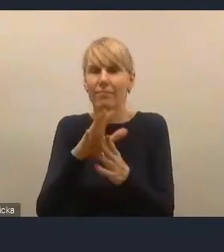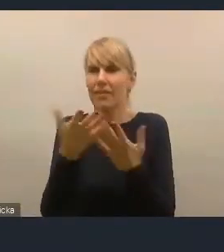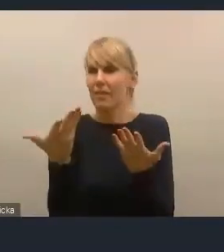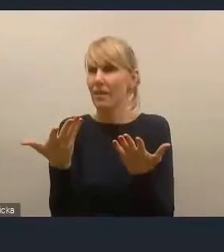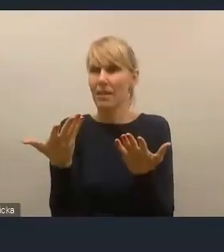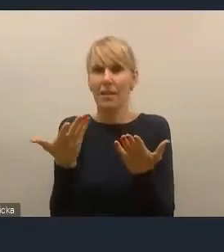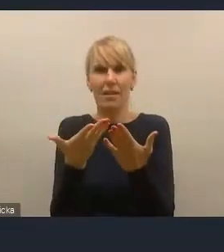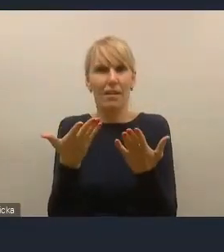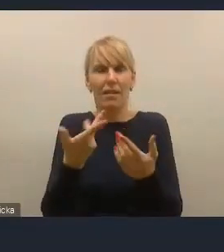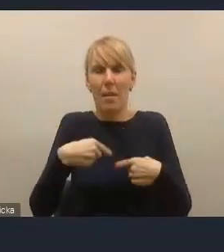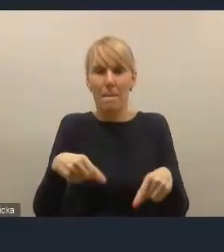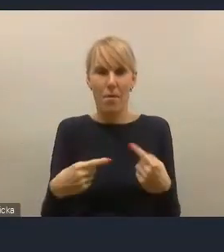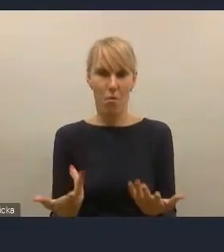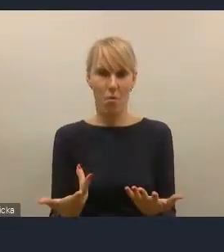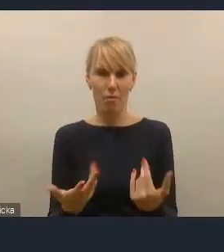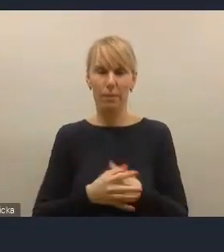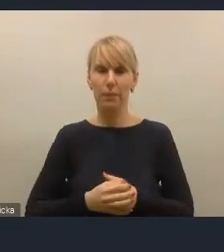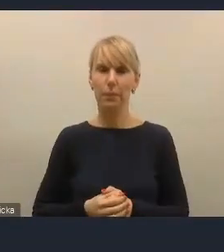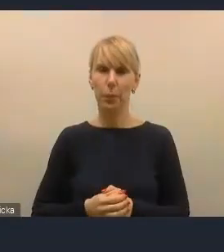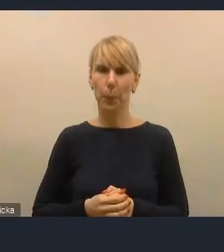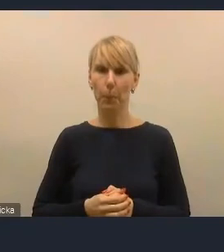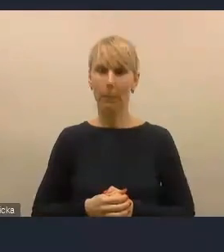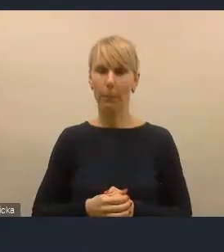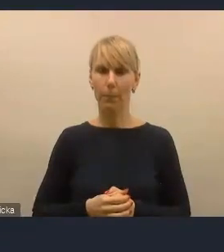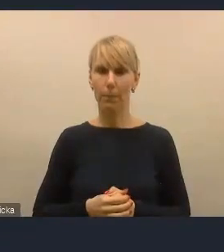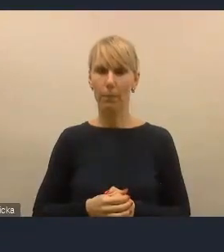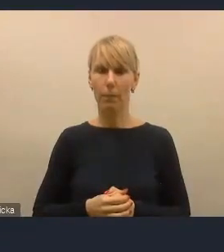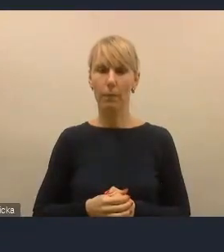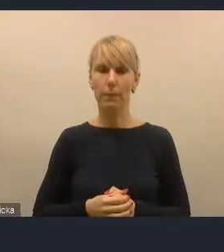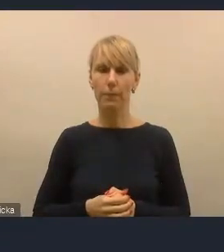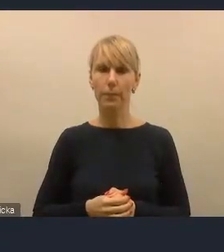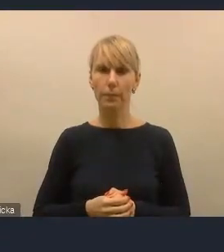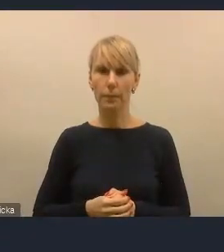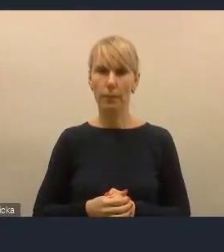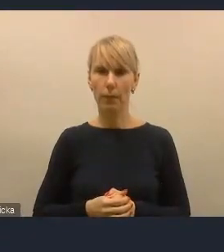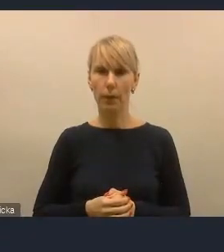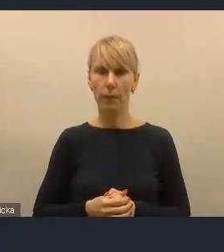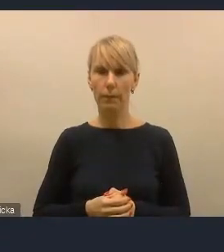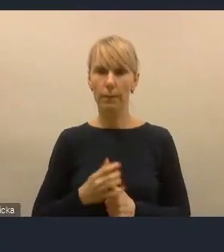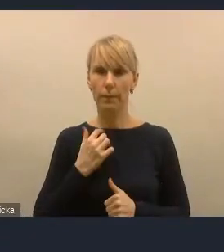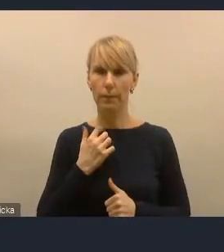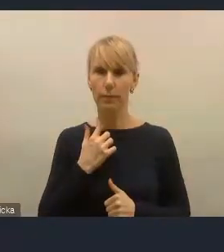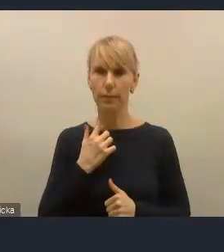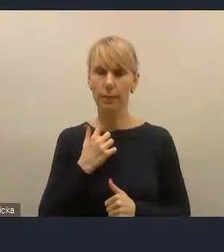żeby kolportować dobre przykłady, żeby pokazywać naszym kolegom w innych miastach,